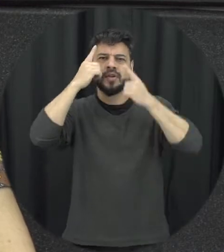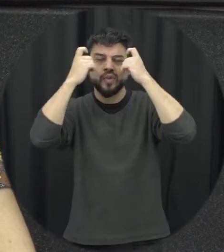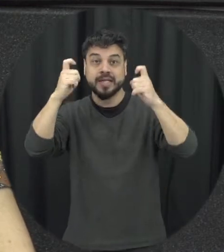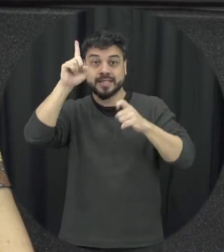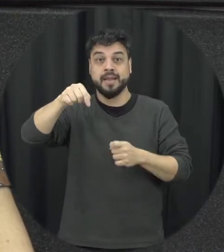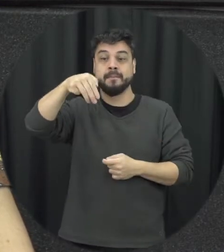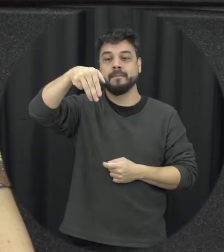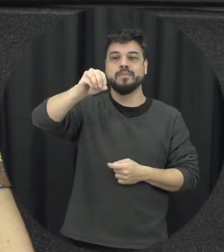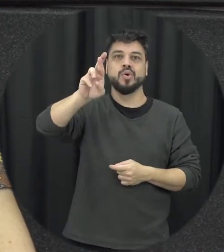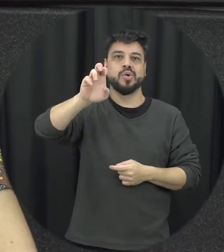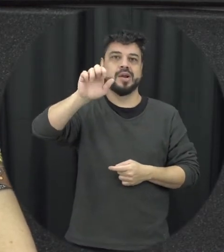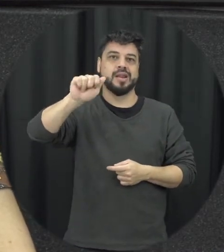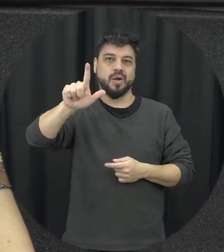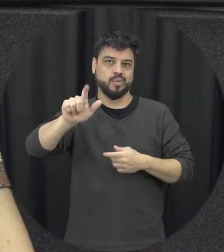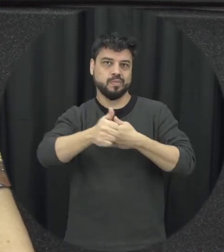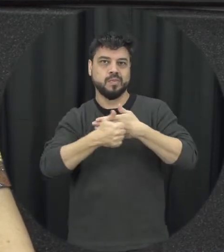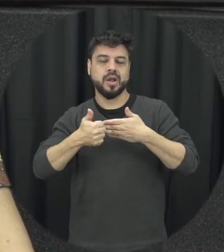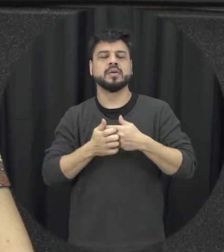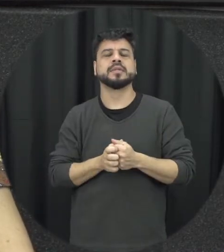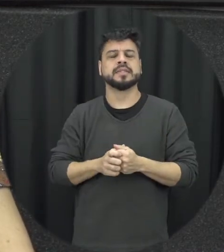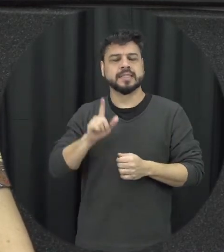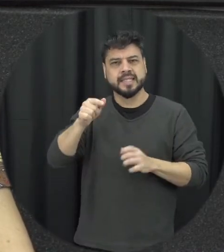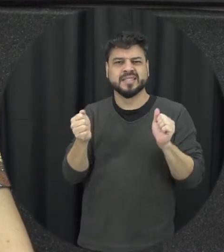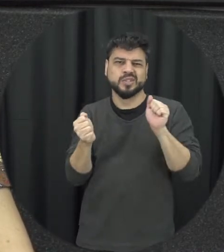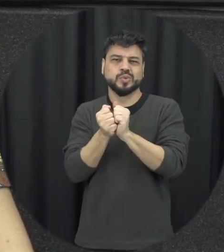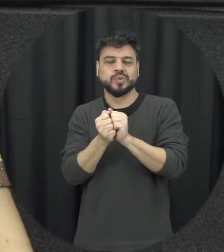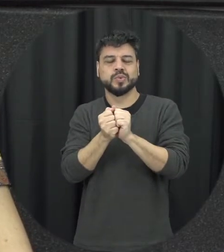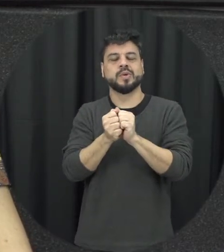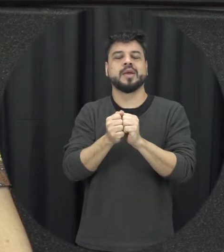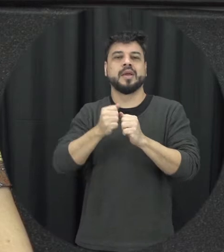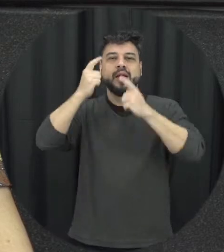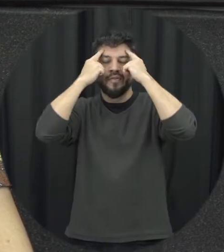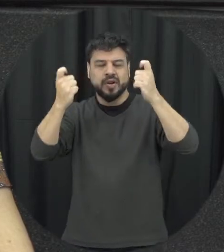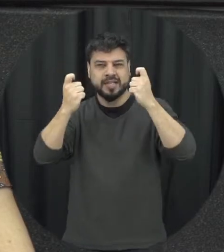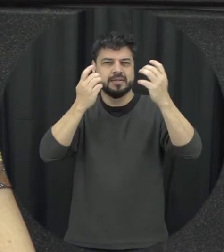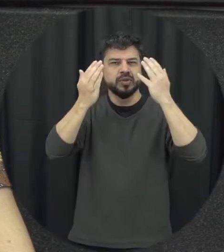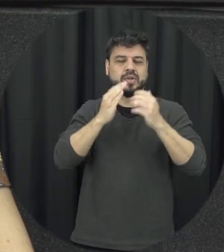muitas vezes está associada é acompanhada aí da violência psicológica né então eu juro é calúnia